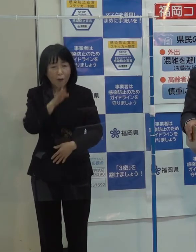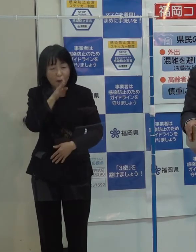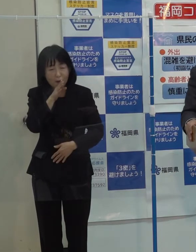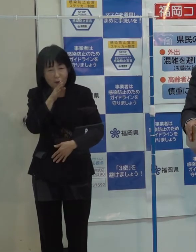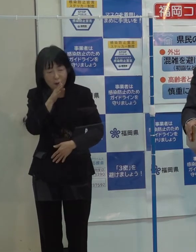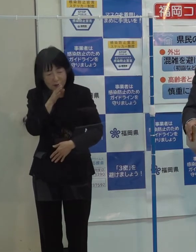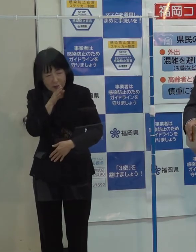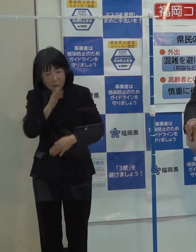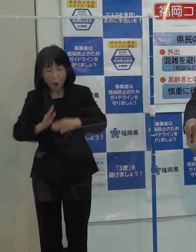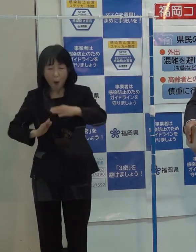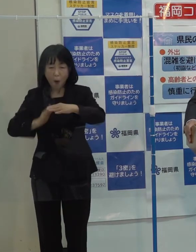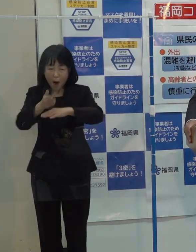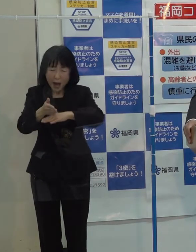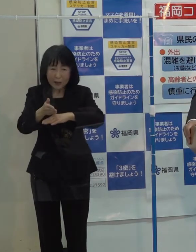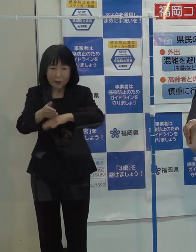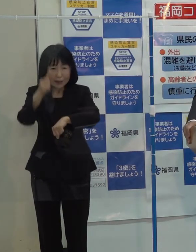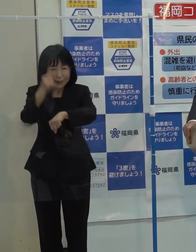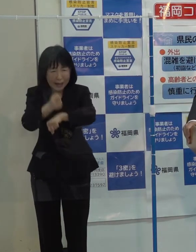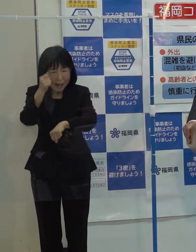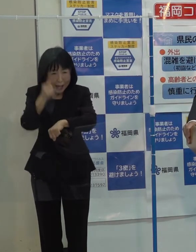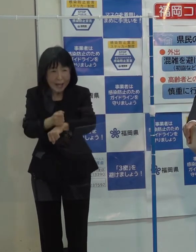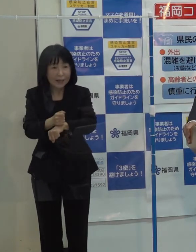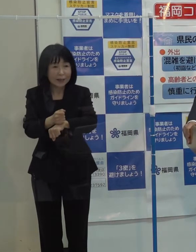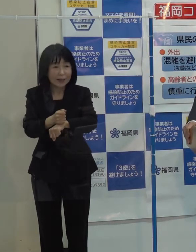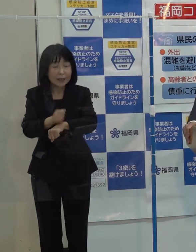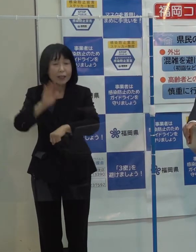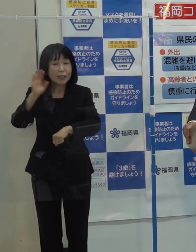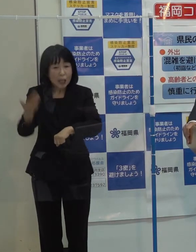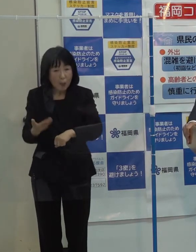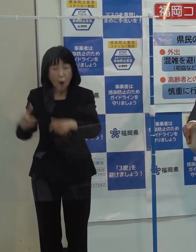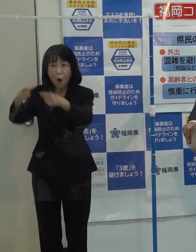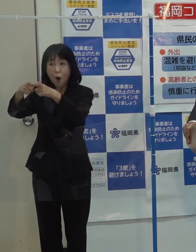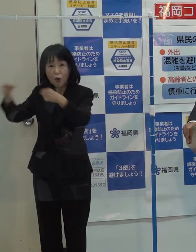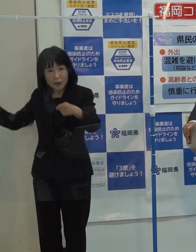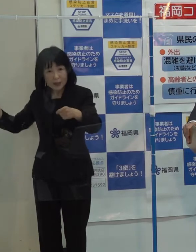このハードルを国や地域を挙げて乗り越えていこうということだと思っています